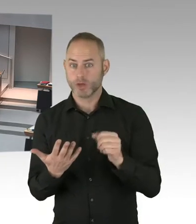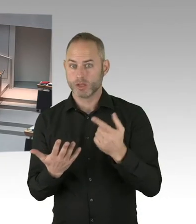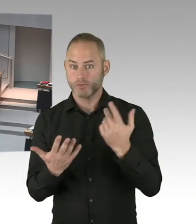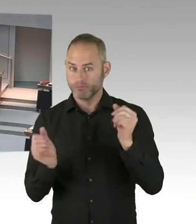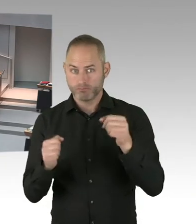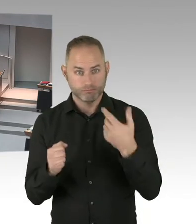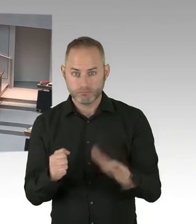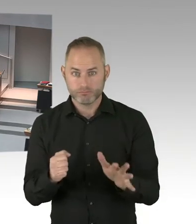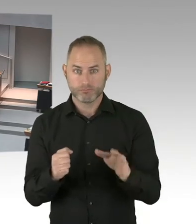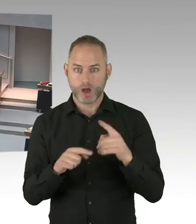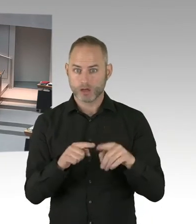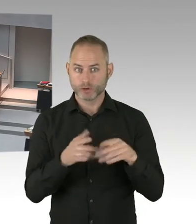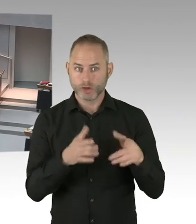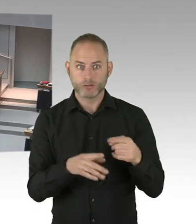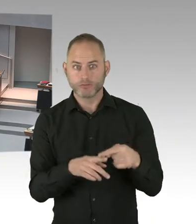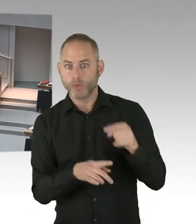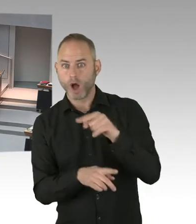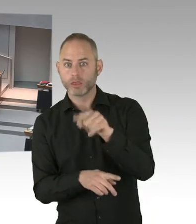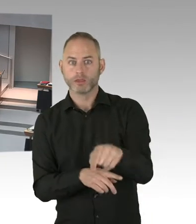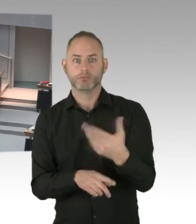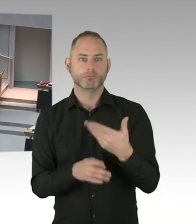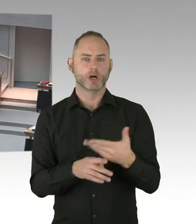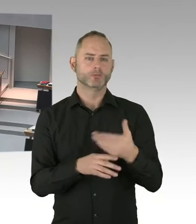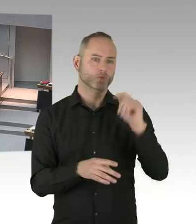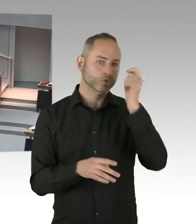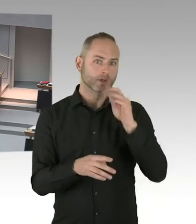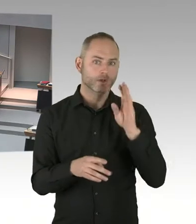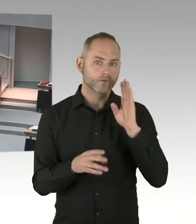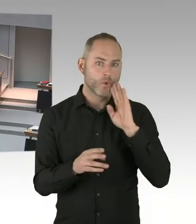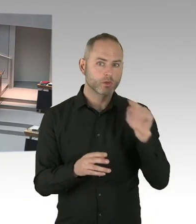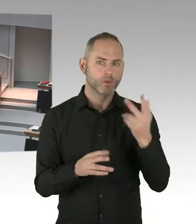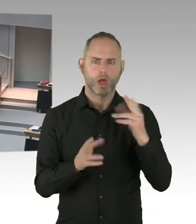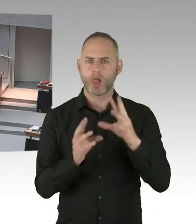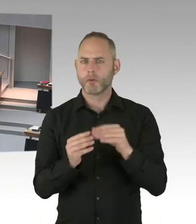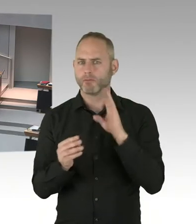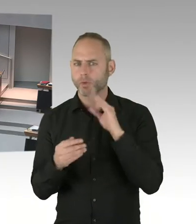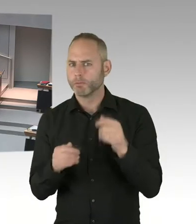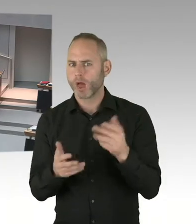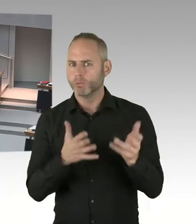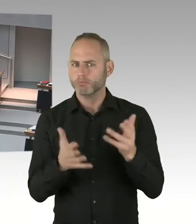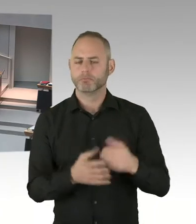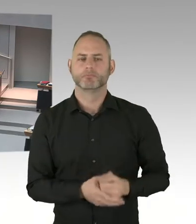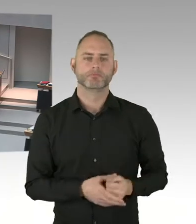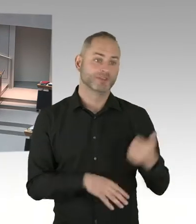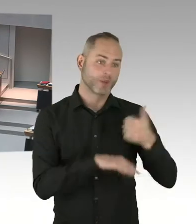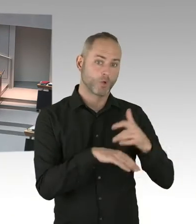So, und diese Flüchtlingsunterkünfte werden entweder gebaut nach dem Flüchtlingsbaurecht. Und dann dürfen die ersten Jahre überhaupt